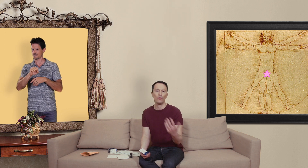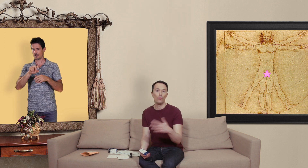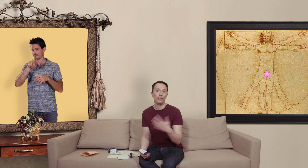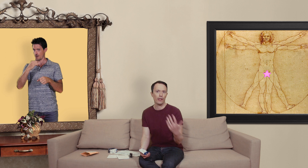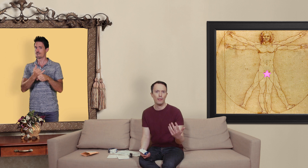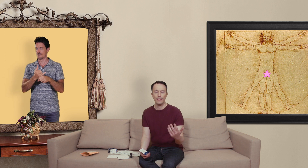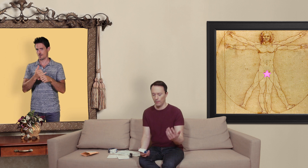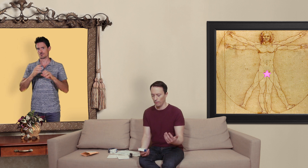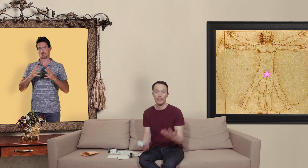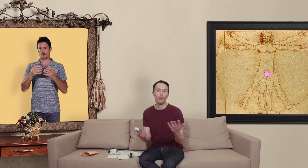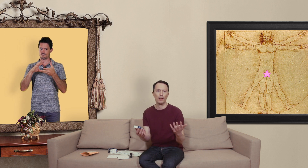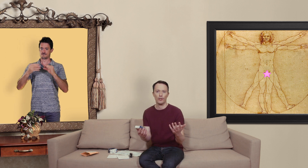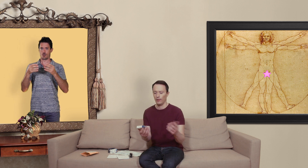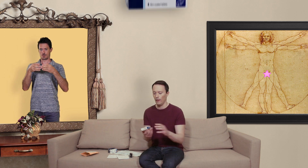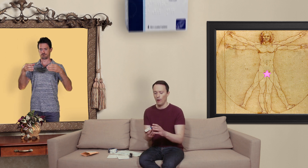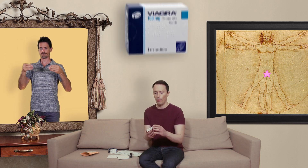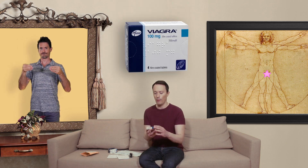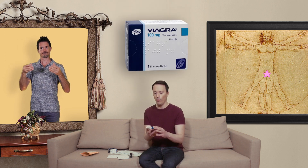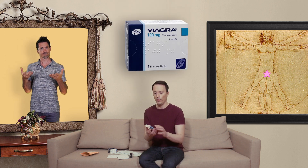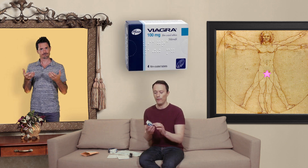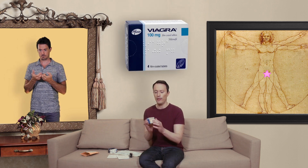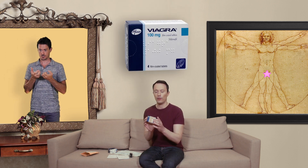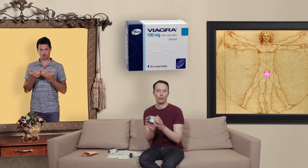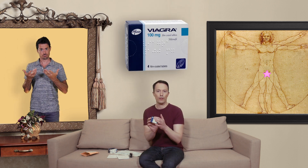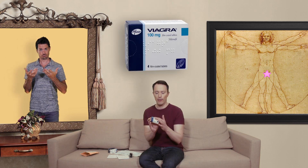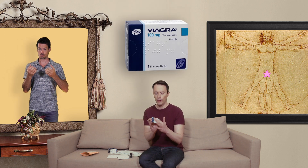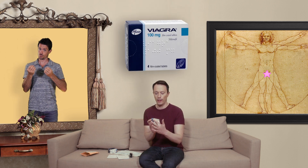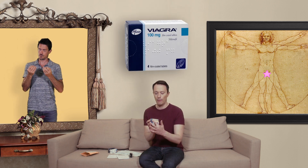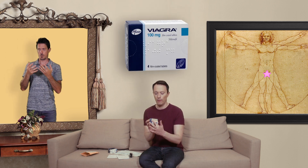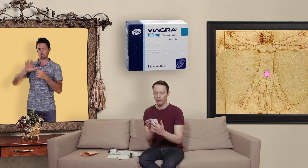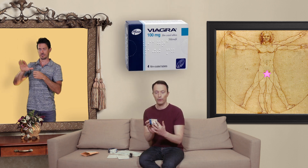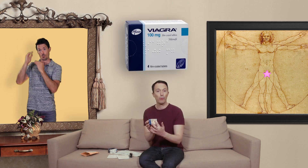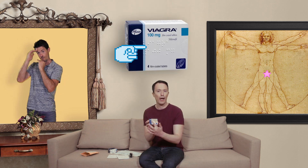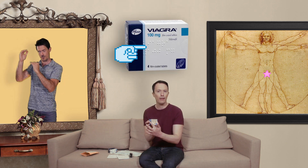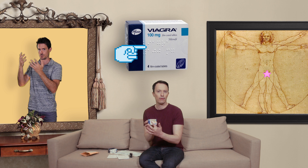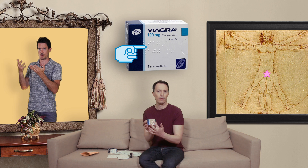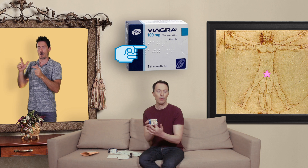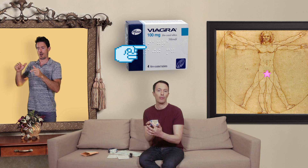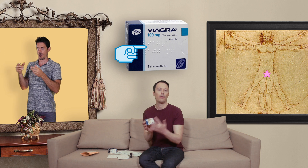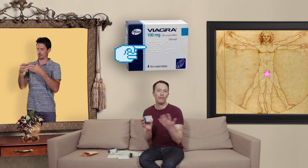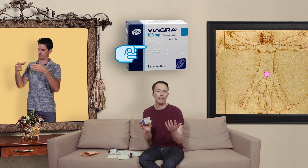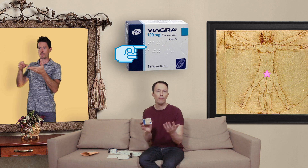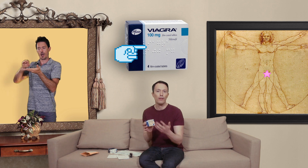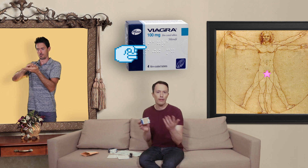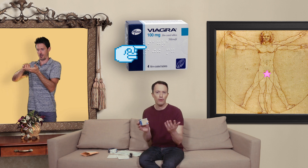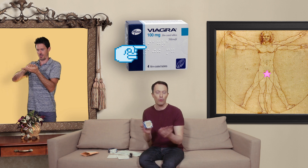des vrais médicaments ben c'est l'emballage premièrement vous avez sur les emballages généralement du braille parce qu'effectivement les aveugles ont